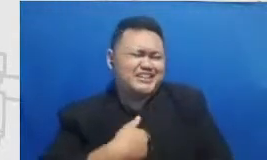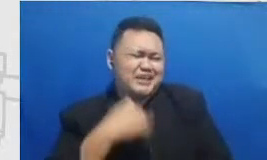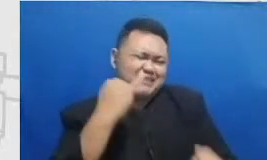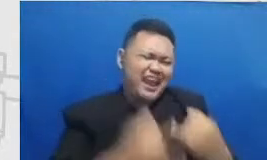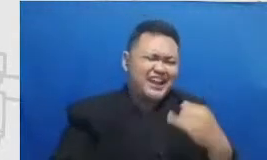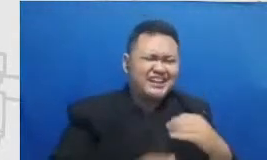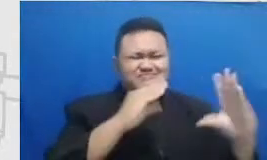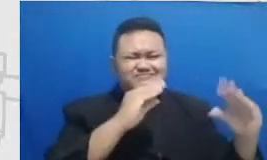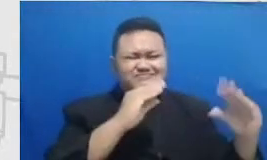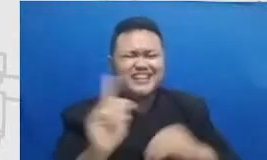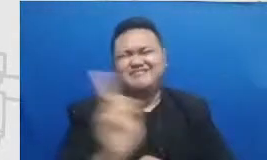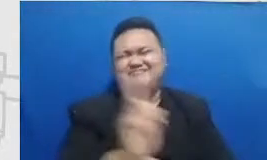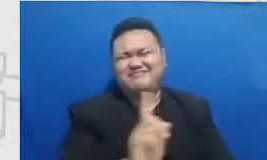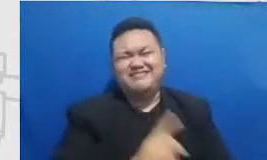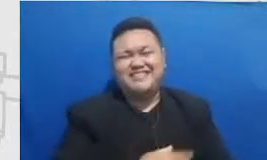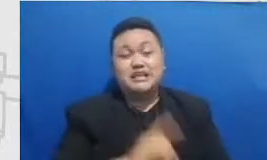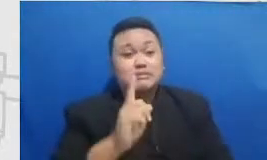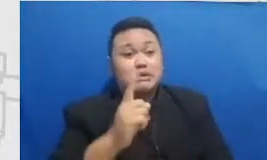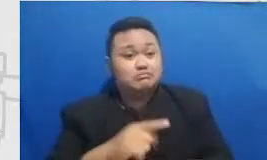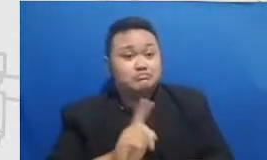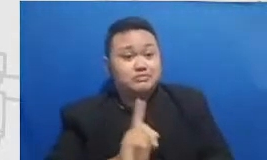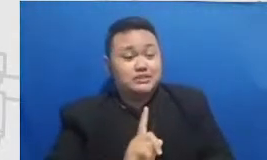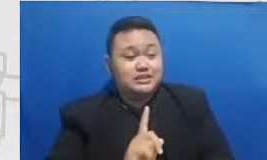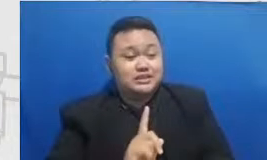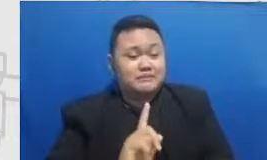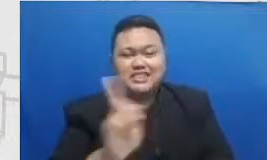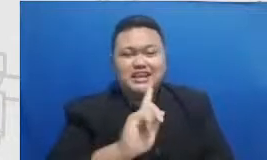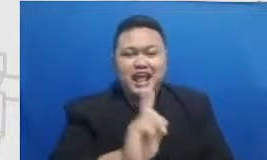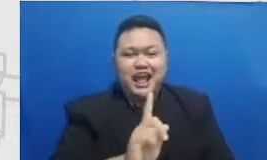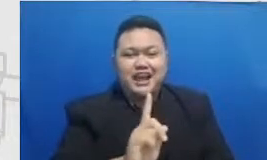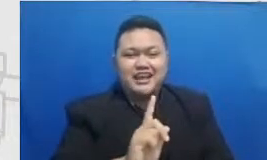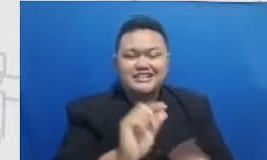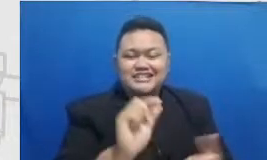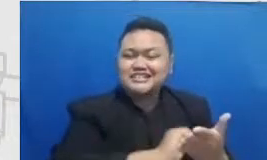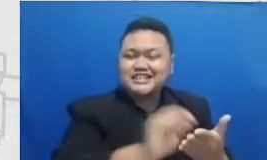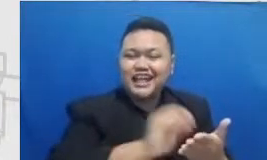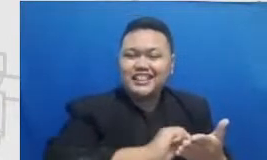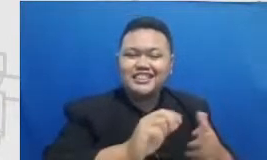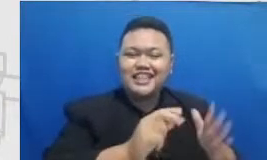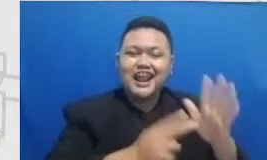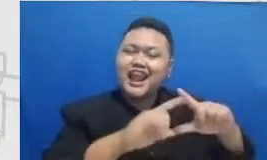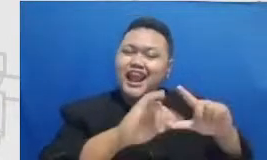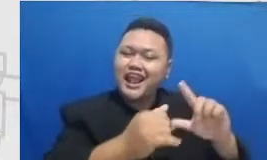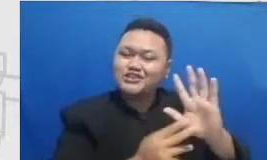nggak afdol kayaknya kalau tidak ada catatan Najwa dipenghujung bincang-bincang kita Hai catatan apa